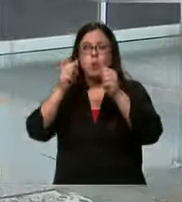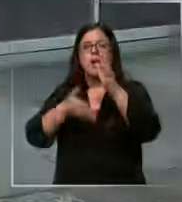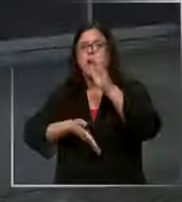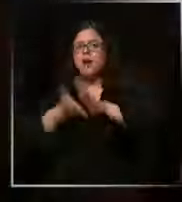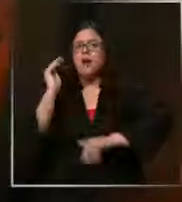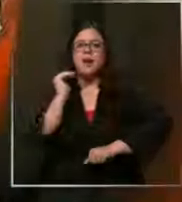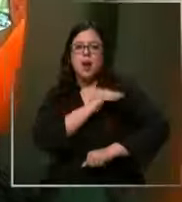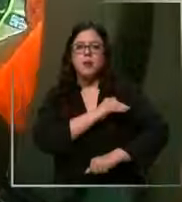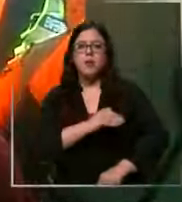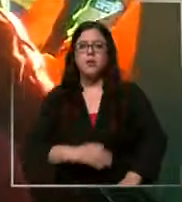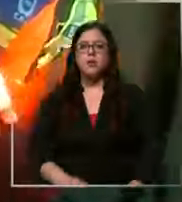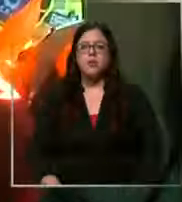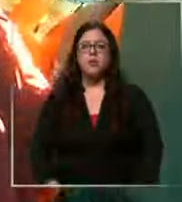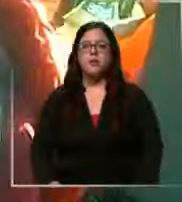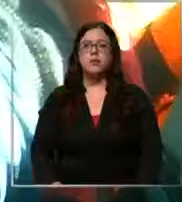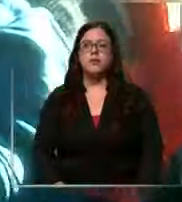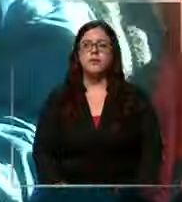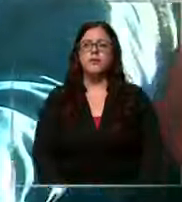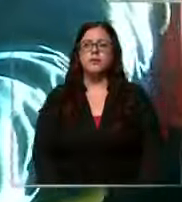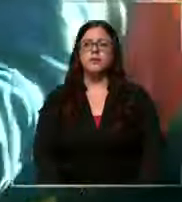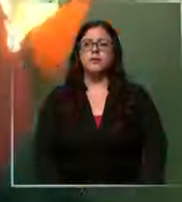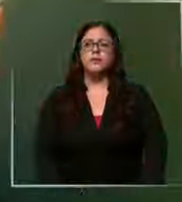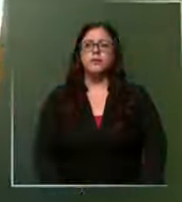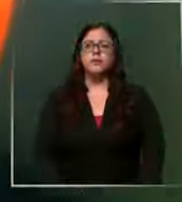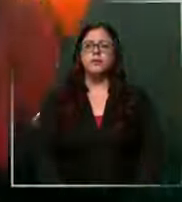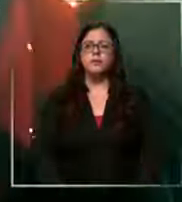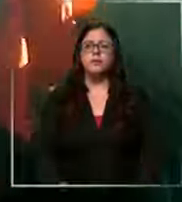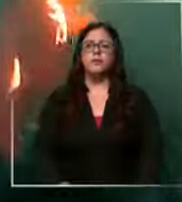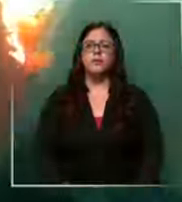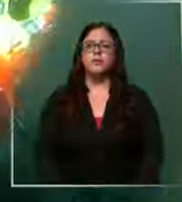emergencias